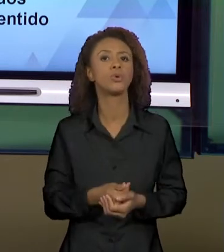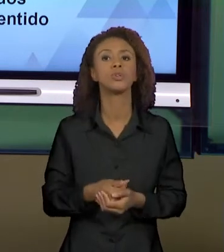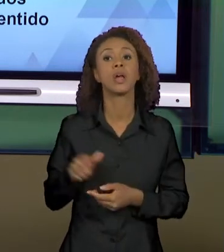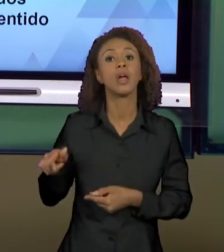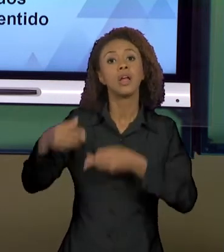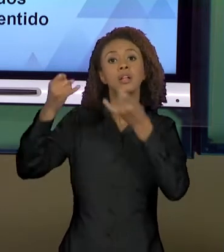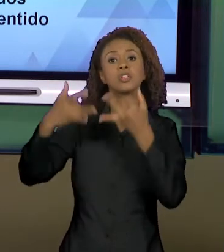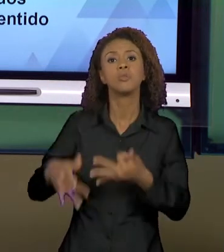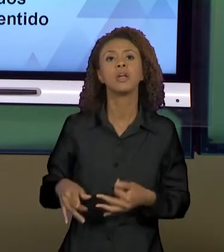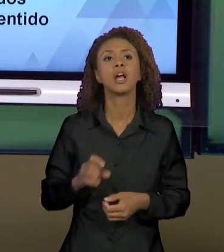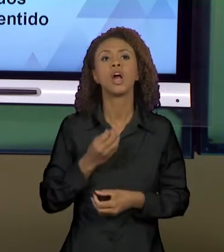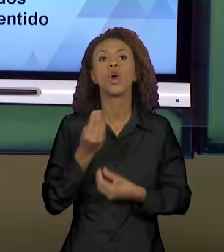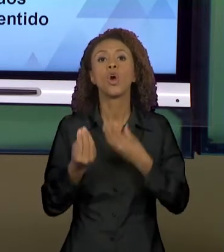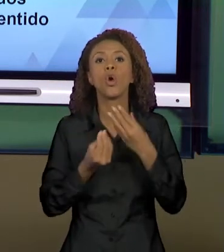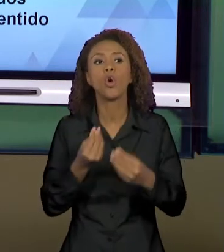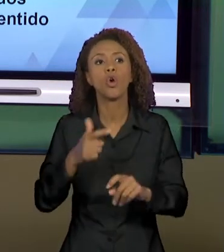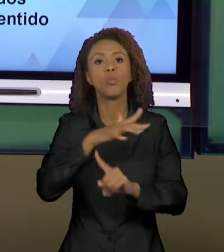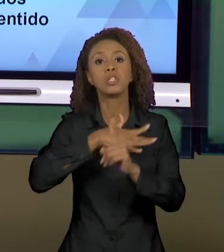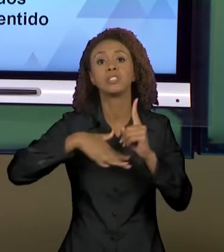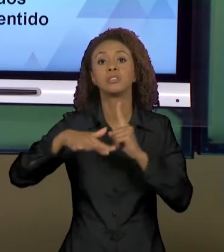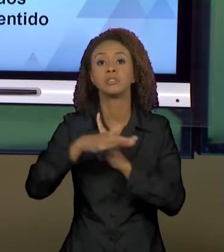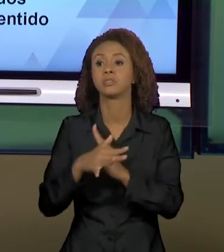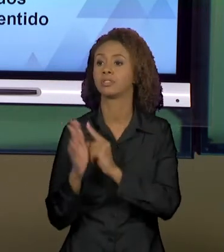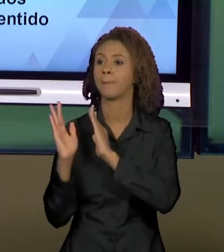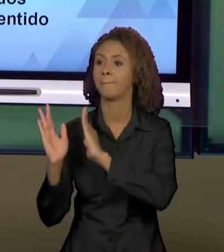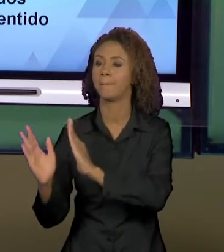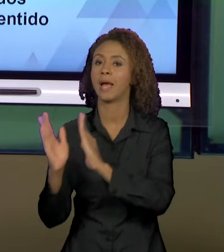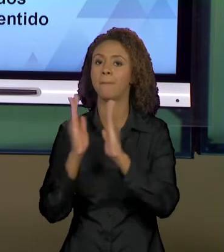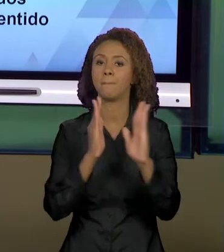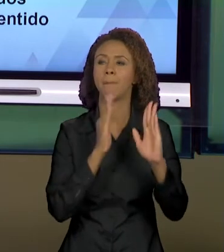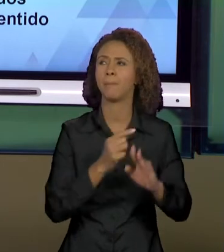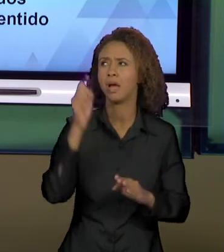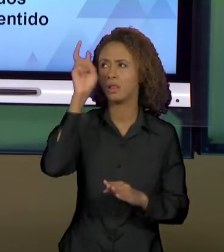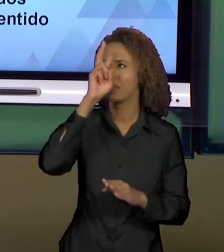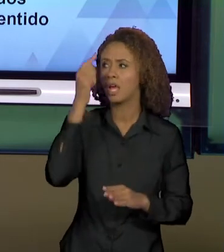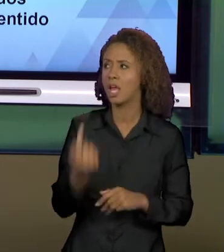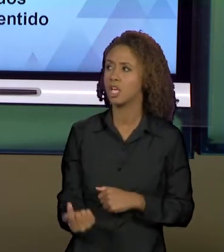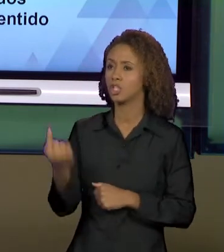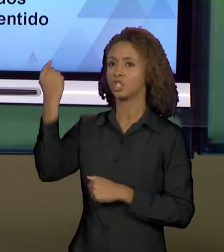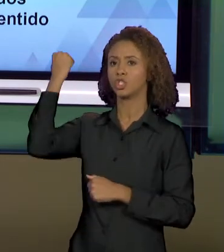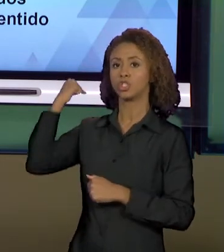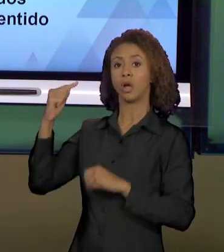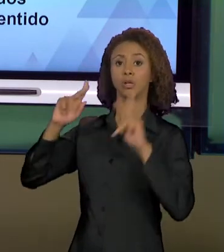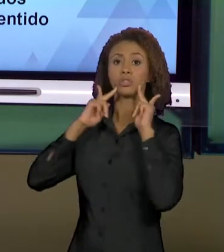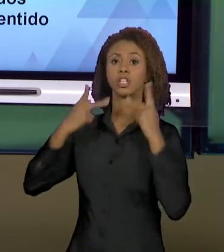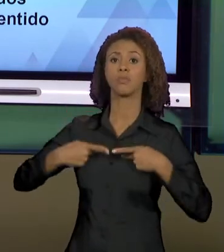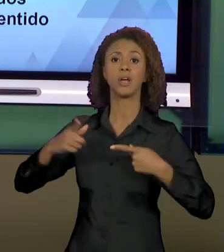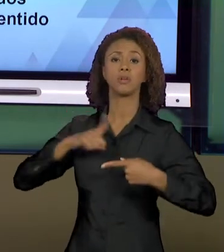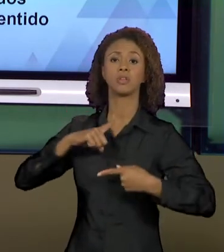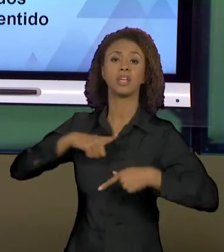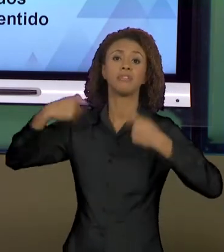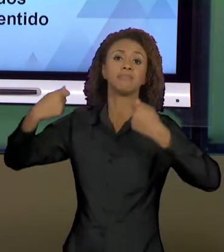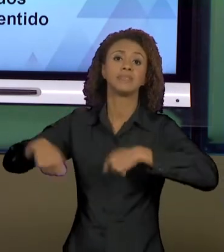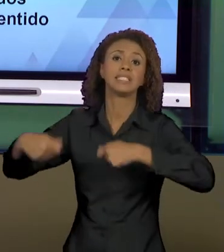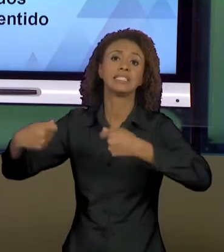MOMENTO SÓCIO-HISTÓRICO O HOMEM TEM DETERMINADAS NECESSIDADES E ESSAS NECESSIDADES FAZEM COM QUE